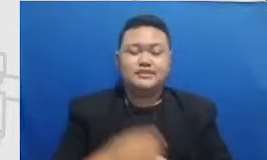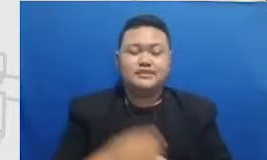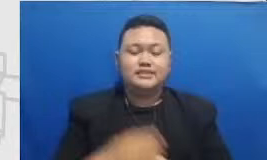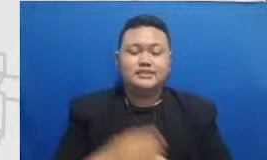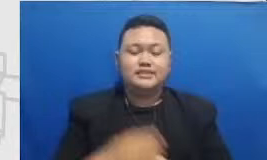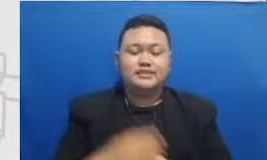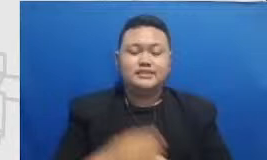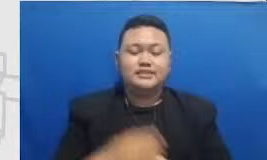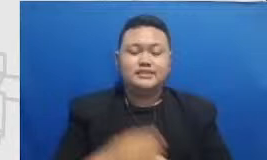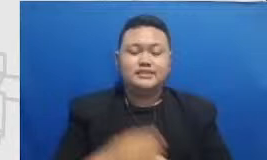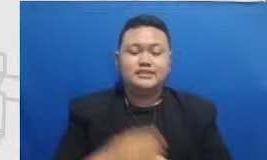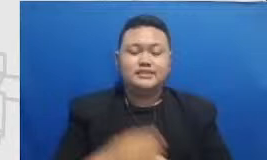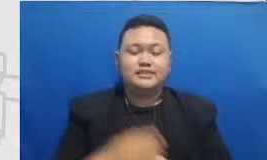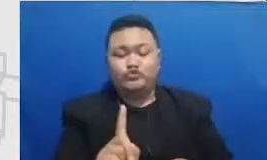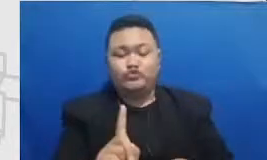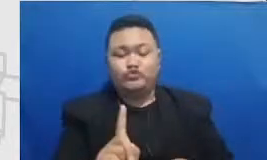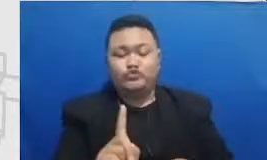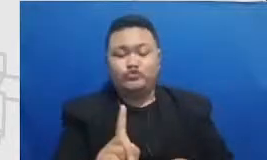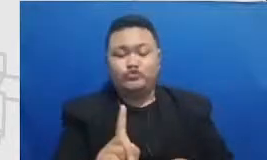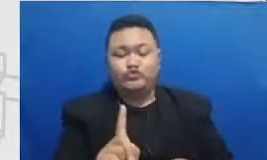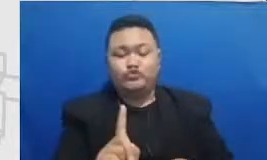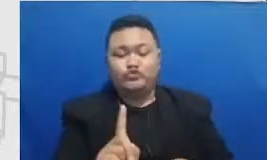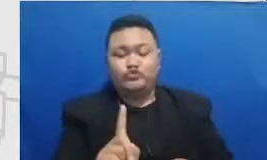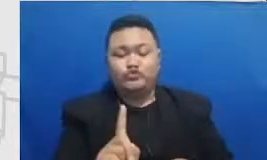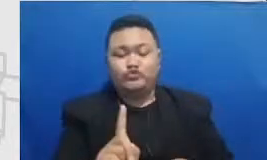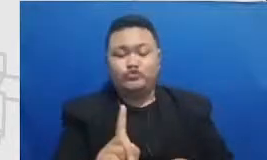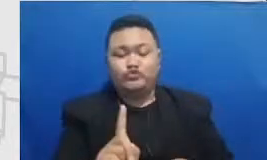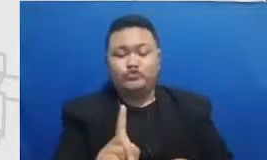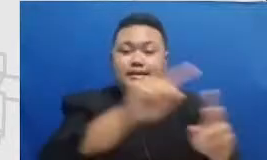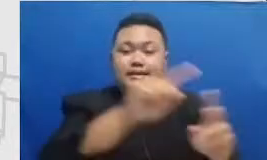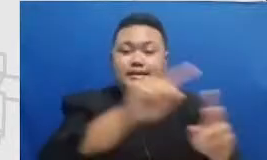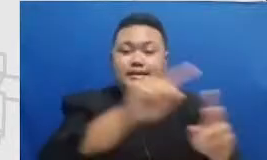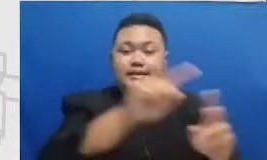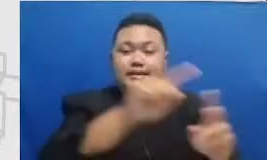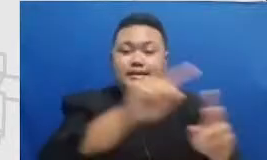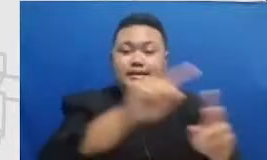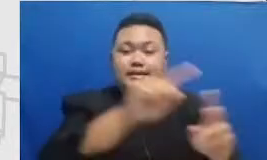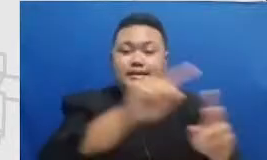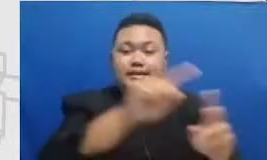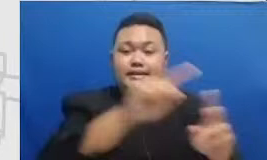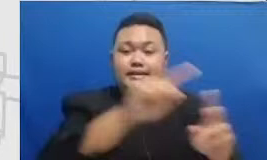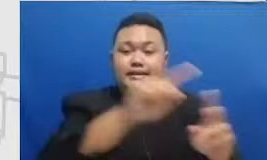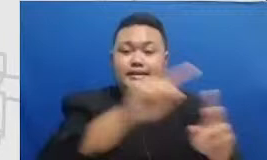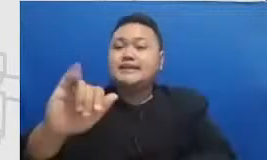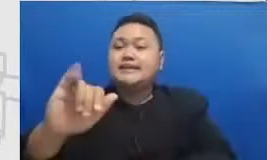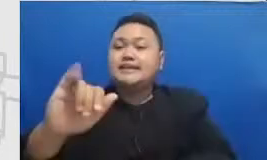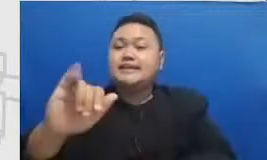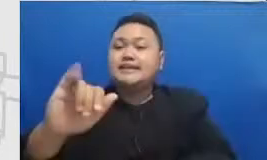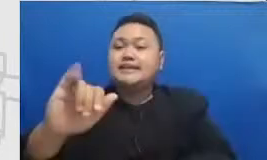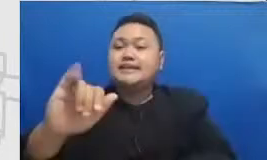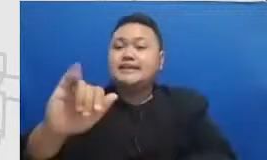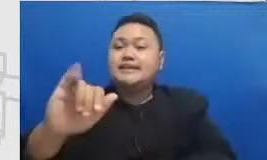presidency crankcase kamar kami kenalkan kepada b apak dan ibu agar Bapak dan Ibu dapat gambaran